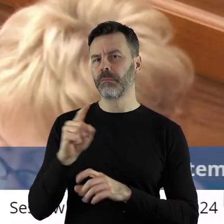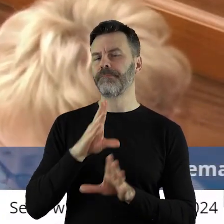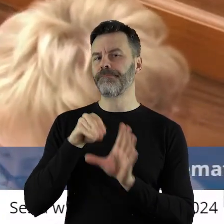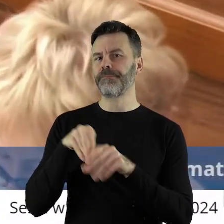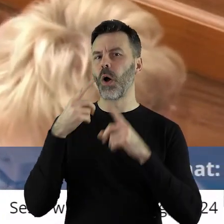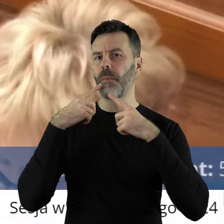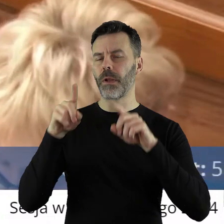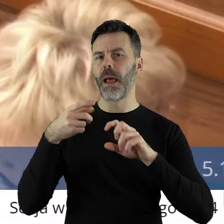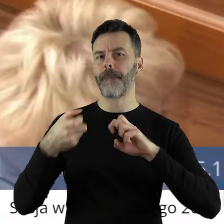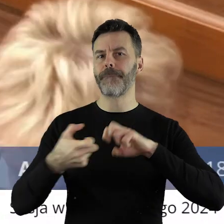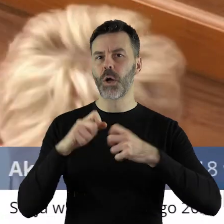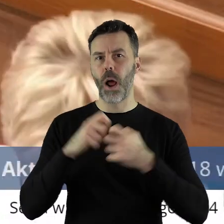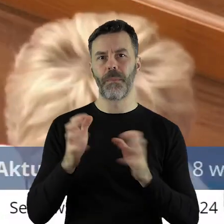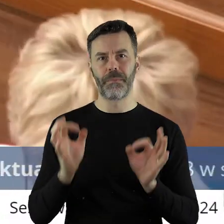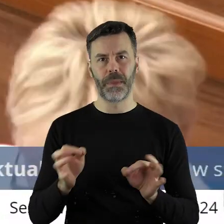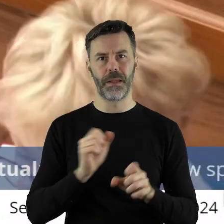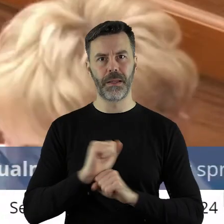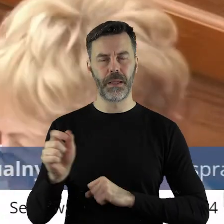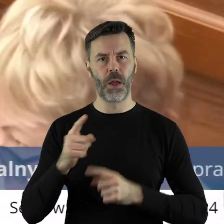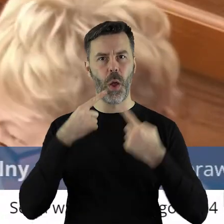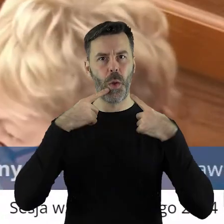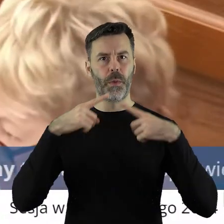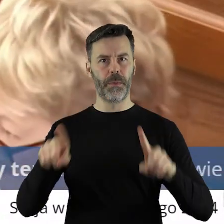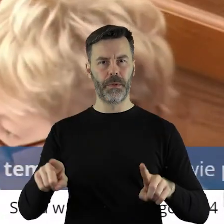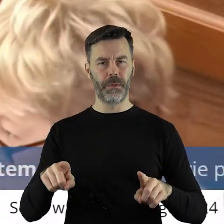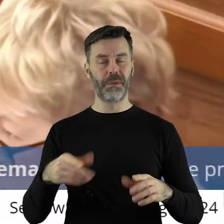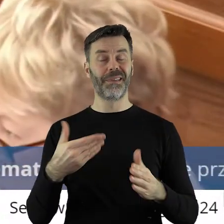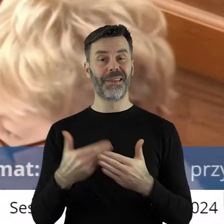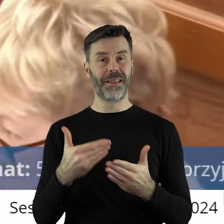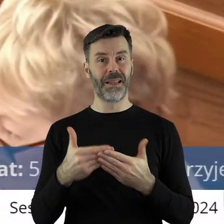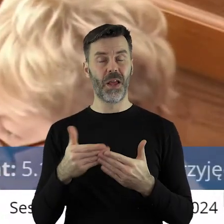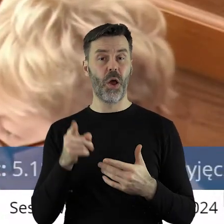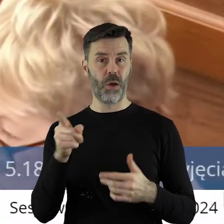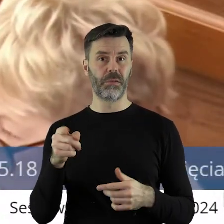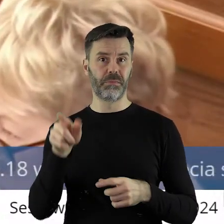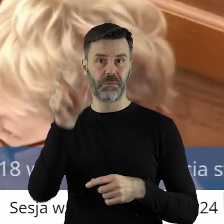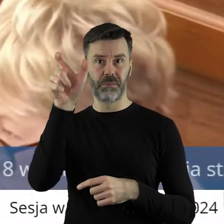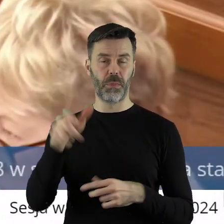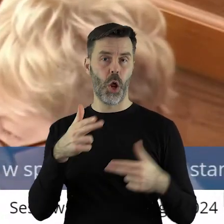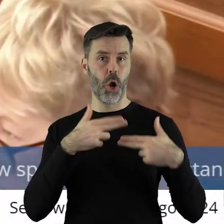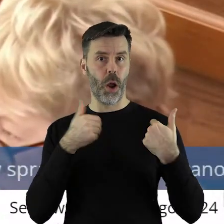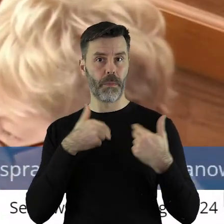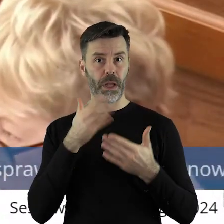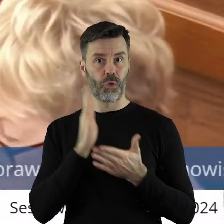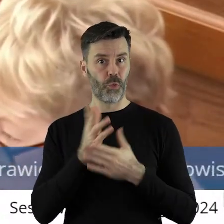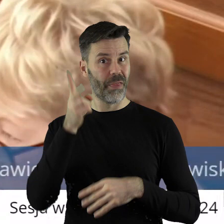w sporej części odpowiada za problem, który mamy, bo jest tymże komisarzem dłużej